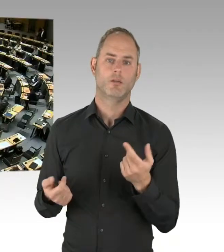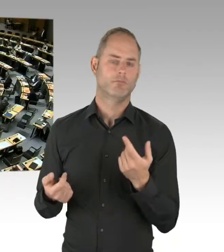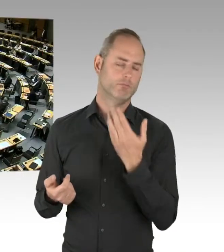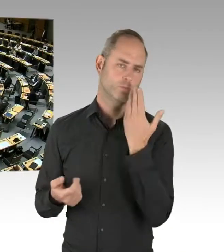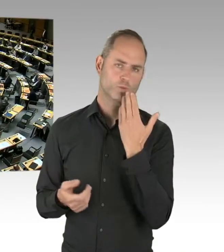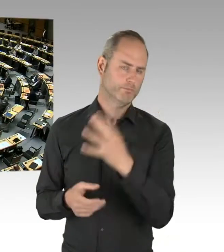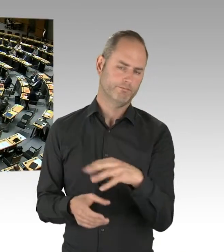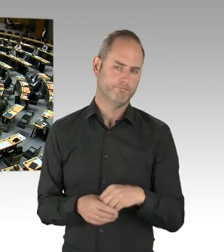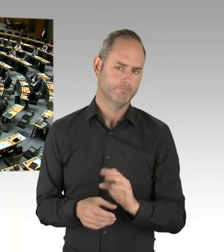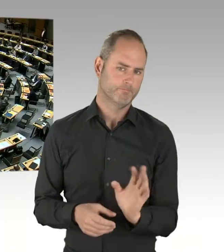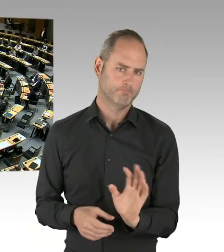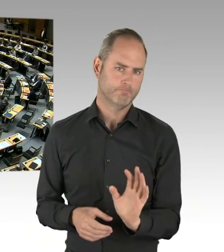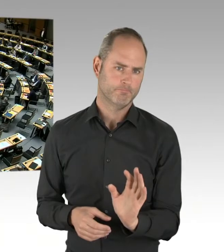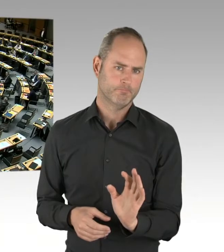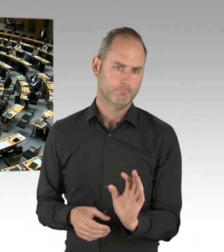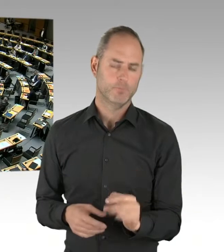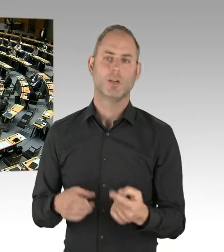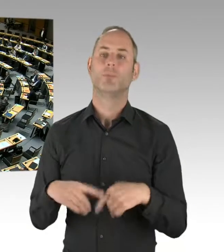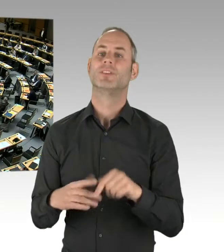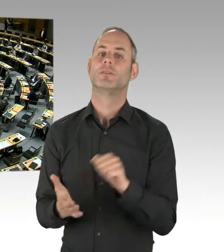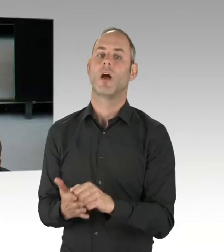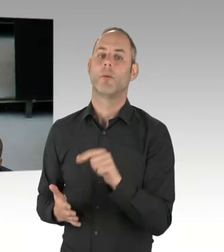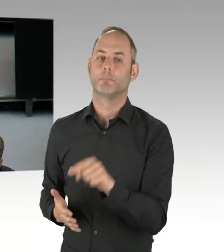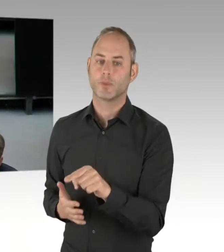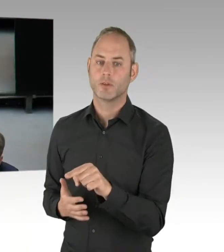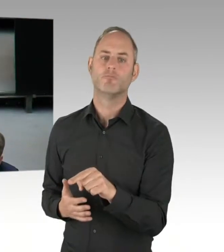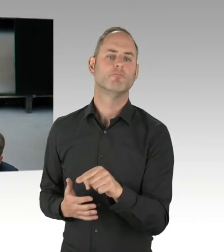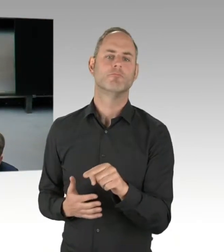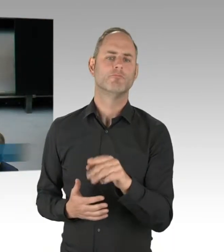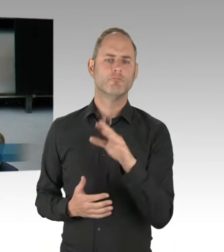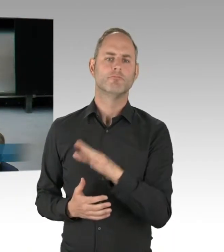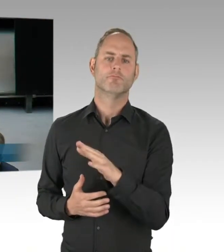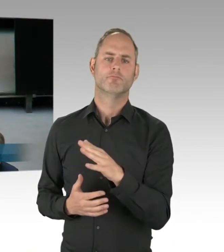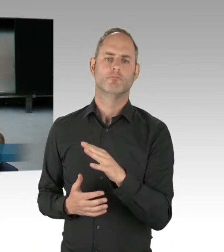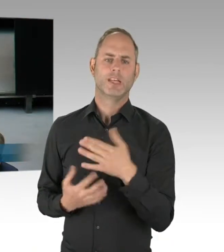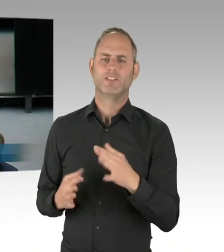Sie wollen bestimmt eine Nachfrage stellen, dann bekommen Sie das Wort. Bitte schön. (Rednerwechsel) Vielen Dank, Herr Präsident.